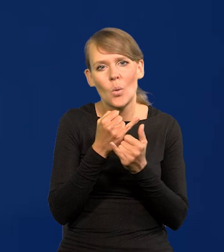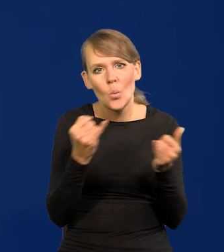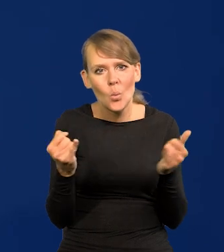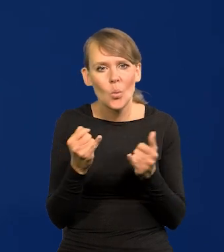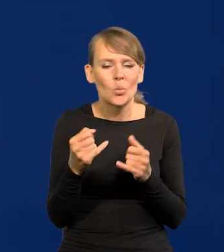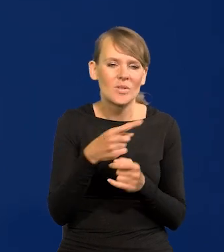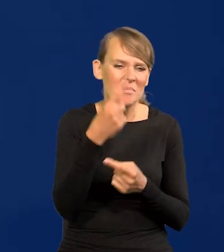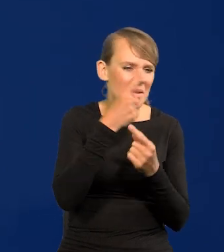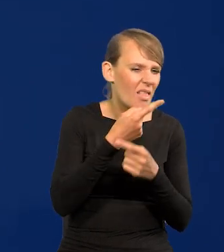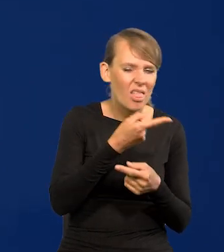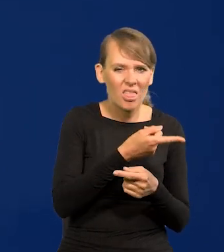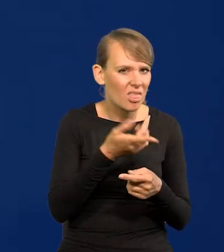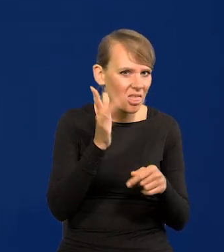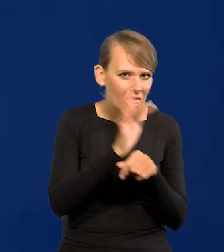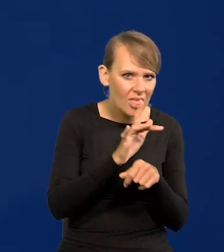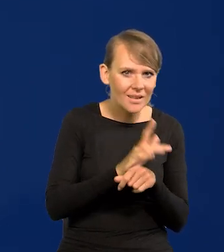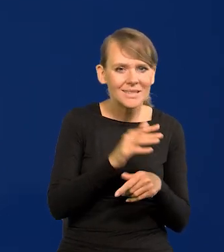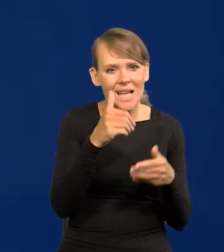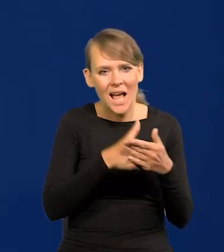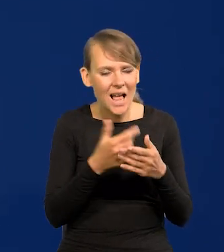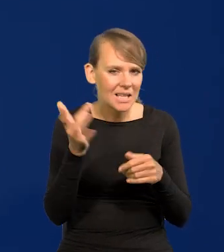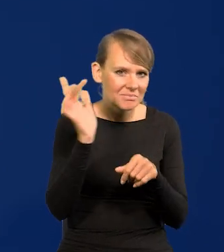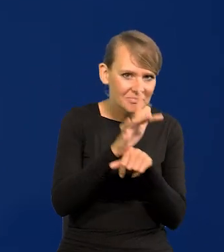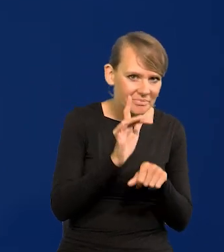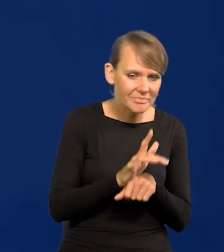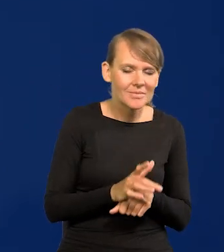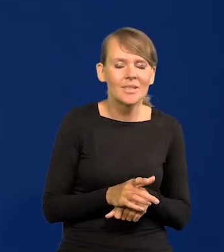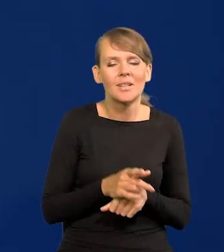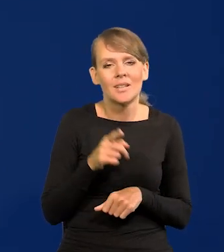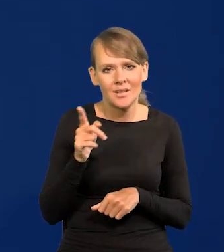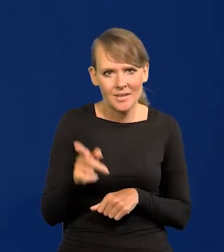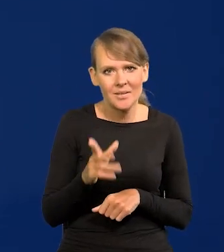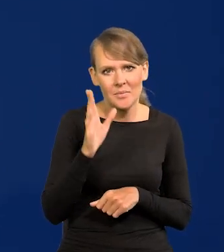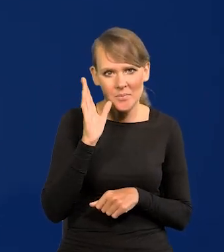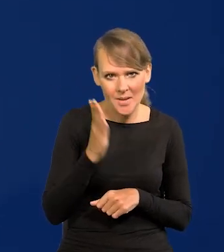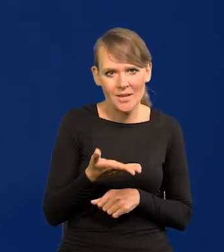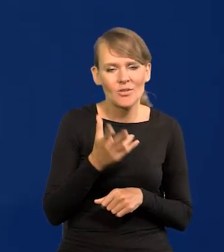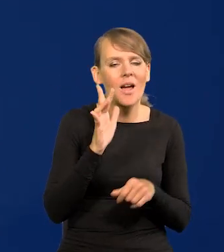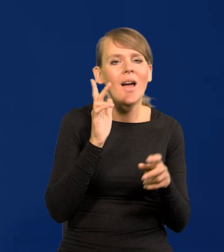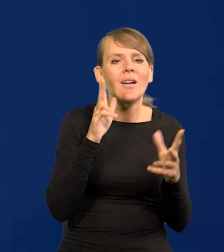niemerytoryczne, obyczajowe i inne pójdą czy idą w ministra finansów,